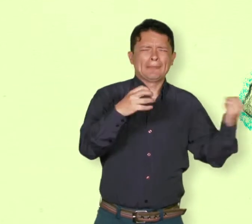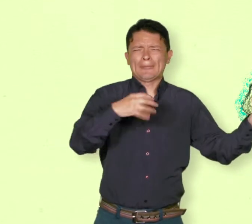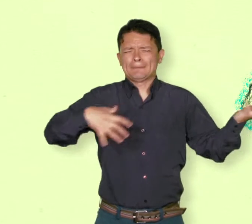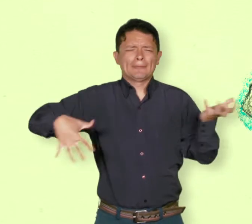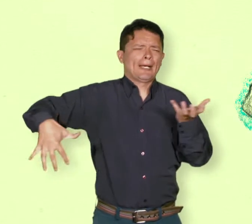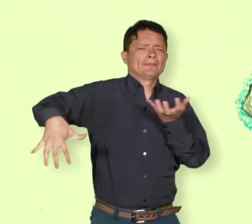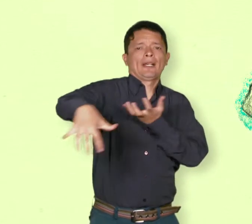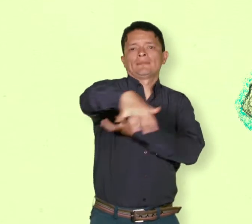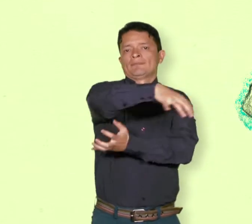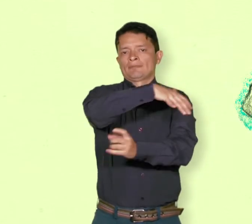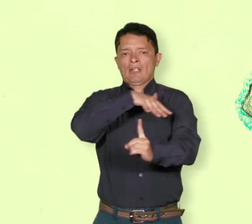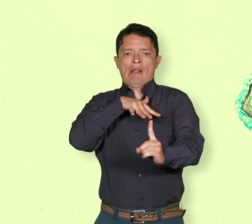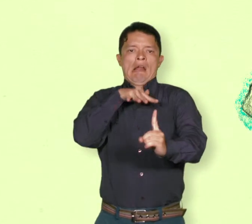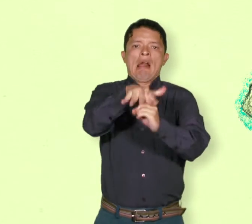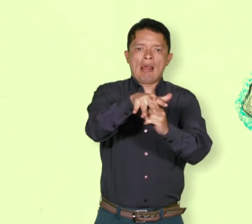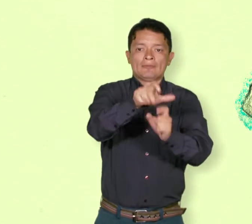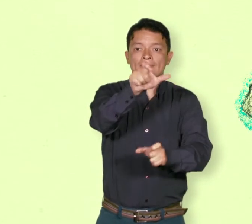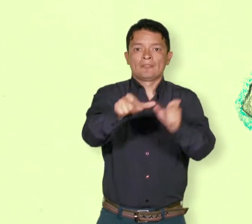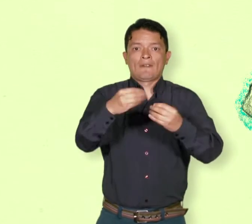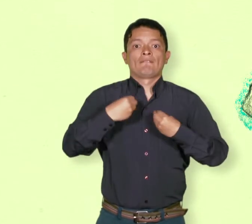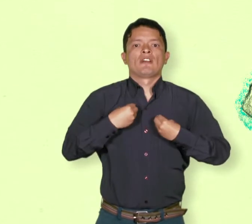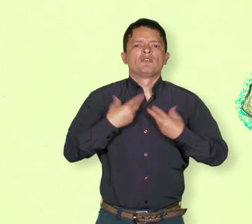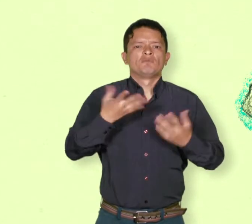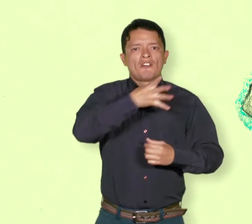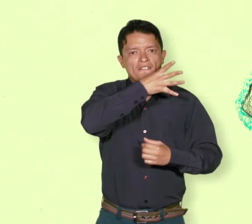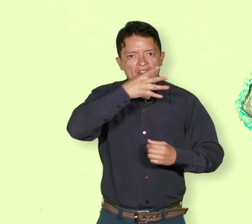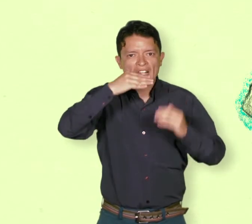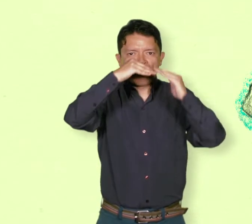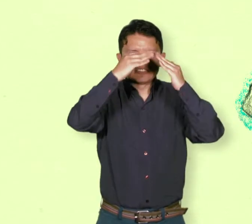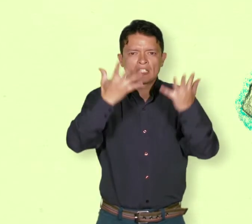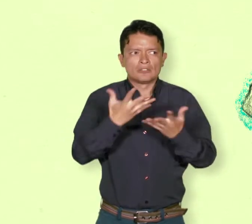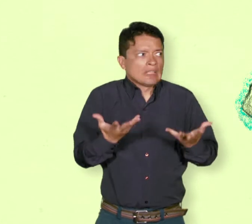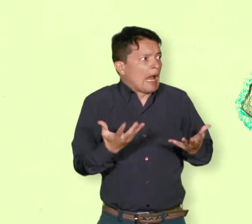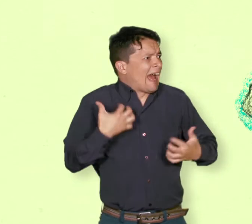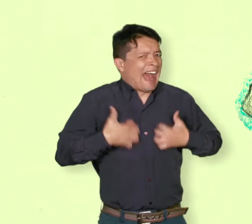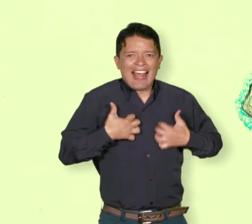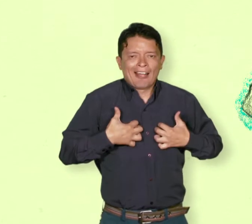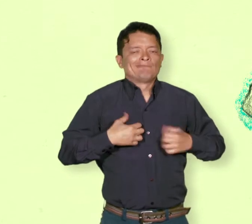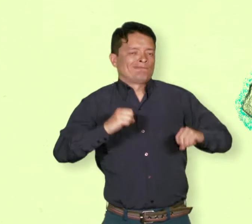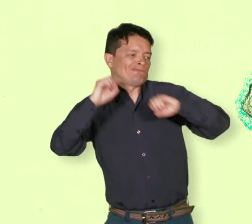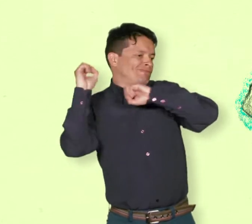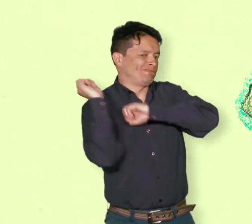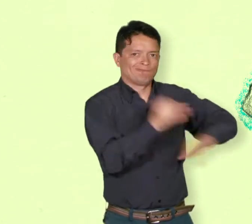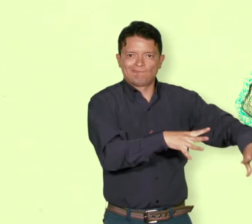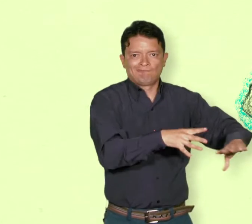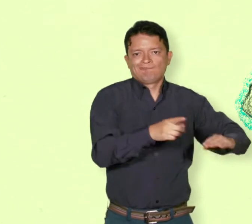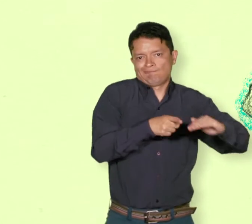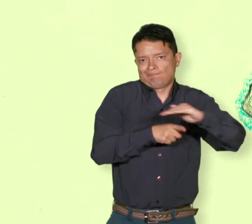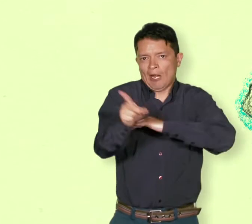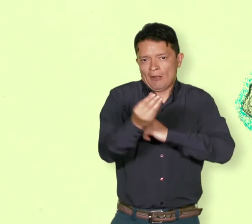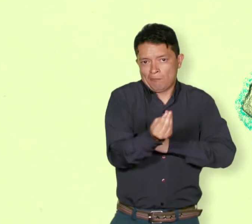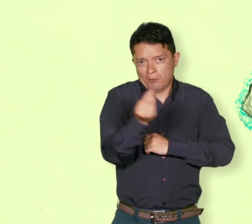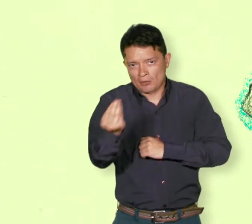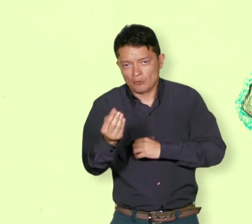que han sido expulsadas de su lugar de vivienda o han tenido que huir a causa de la guerra, como la de Colombia.